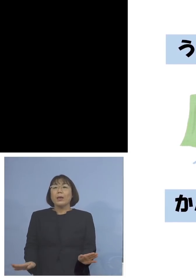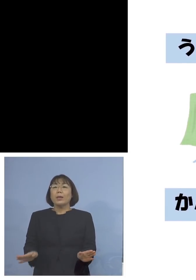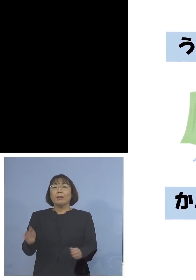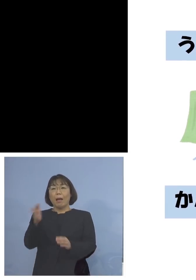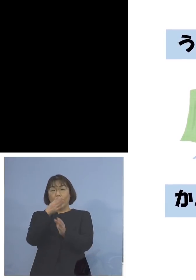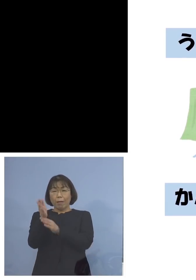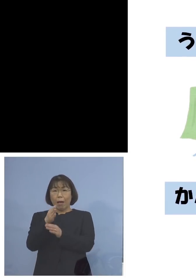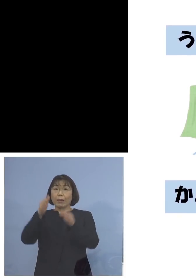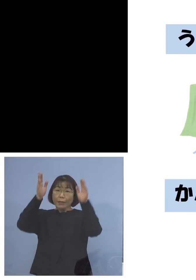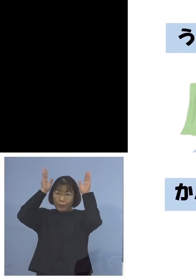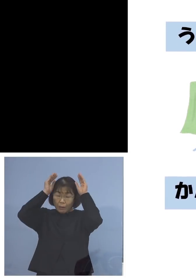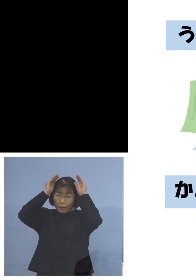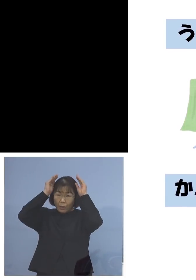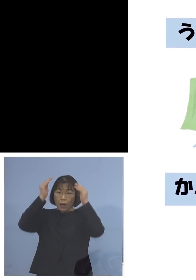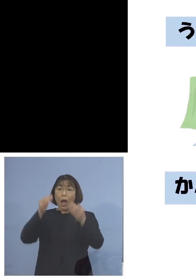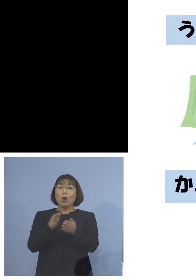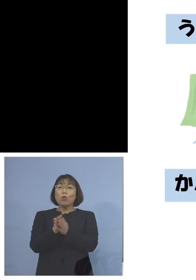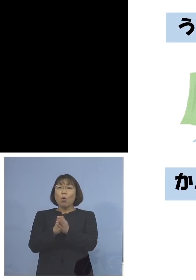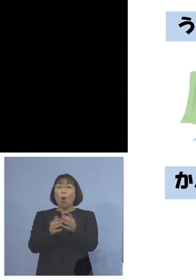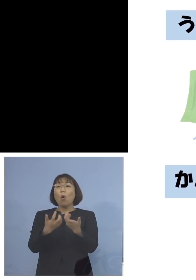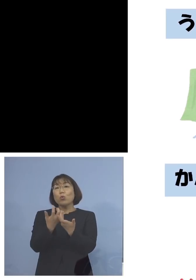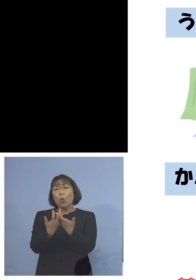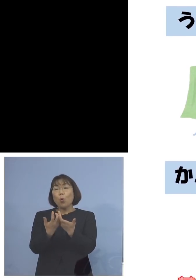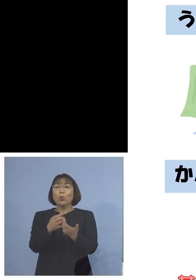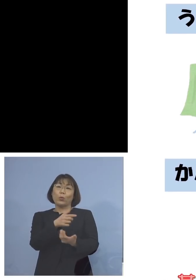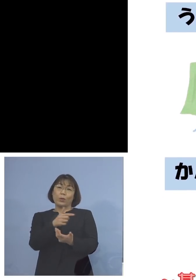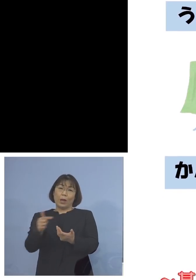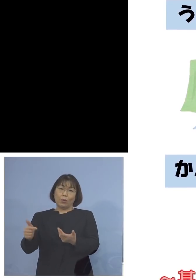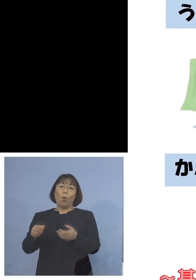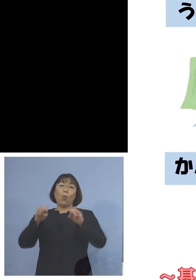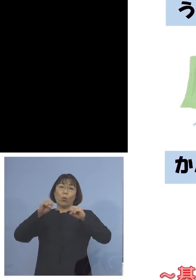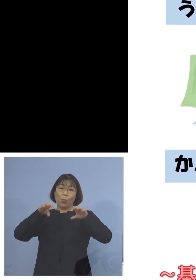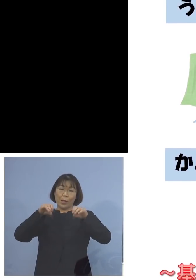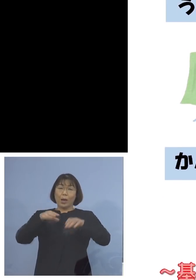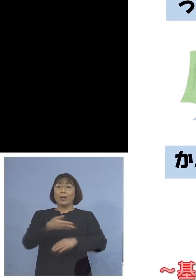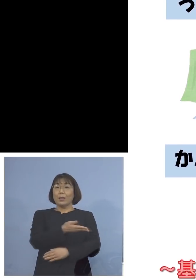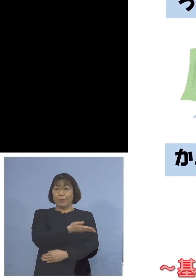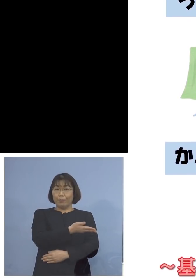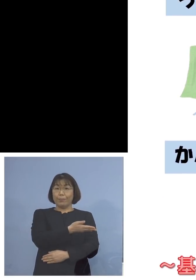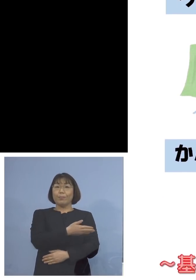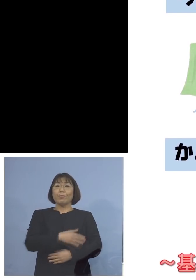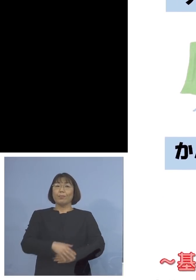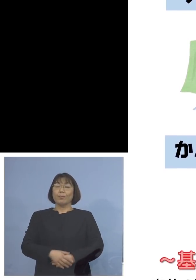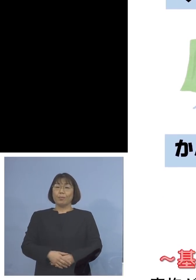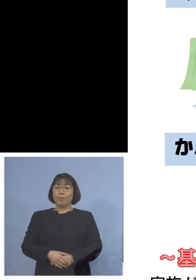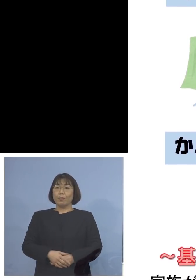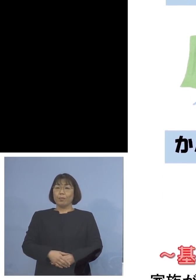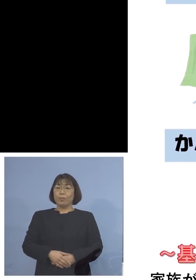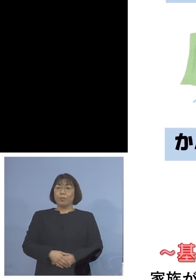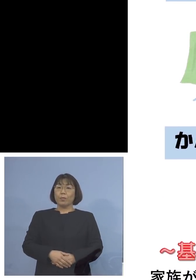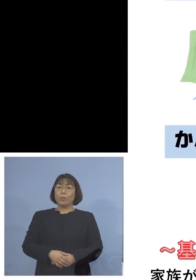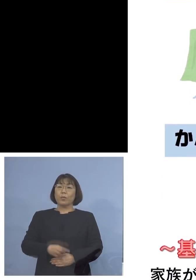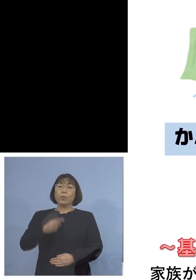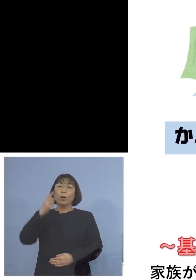犬さんが消毒をしましょうということで そしてこちらは保護者の皆さん方への